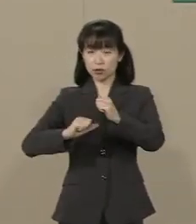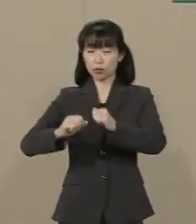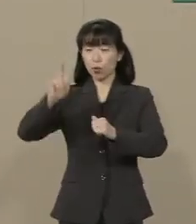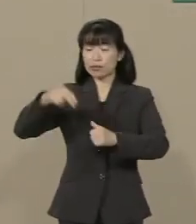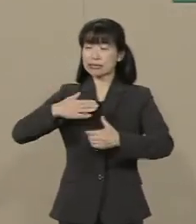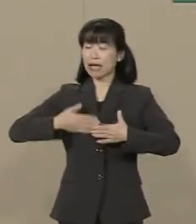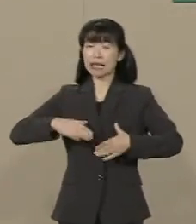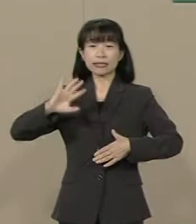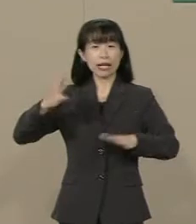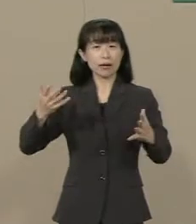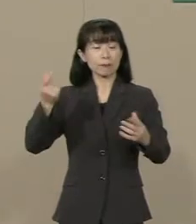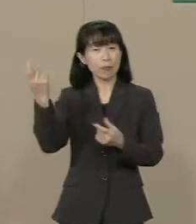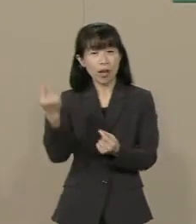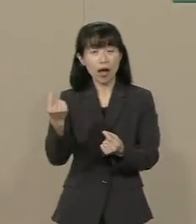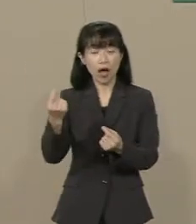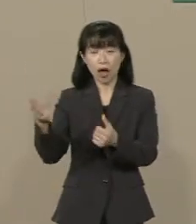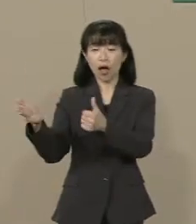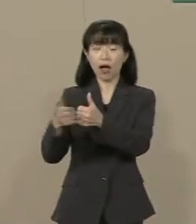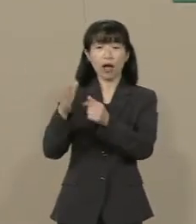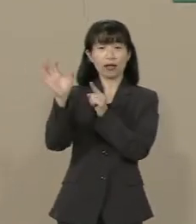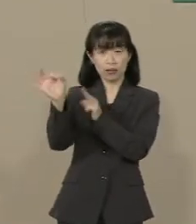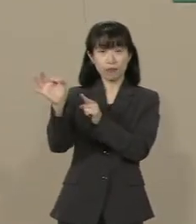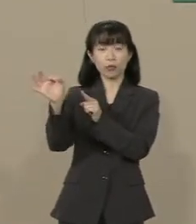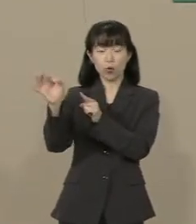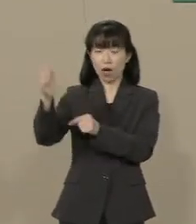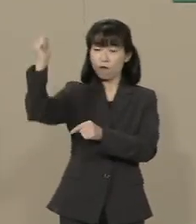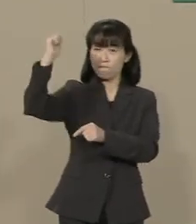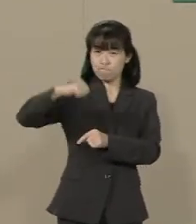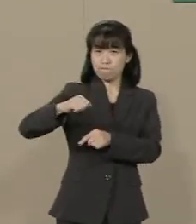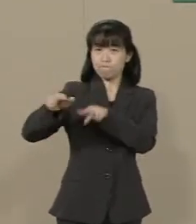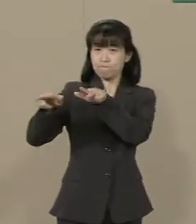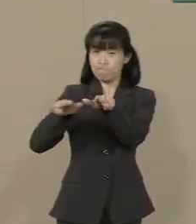助成金や許認可行政で 自由な教育を縛り